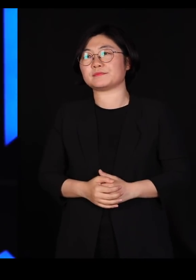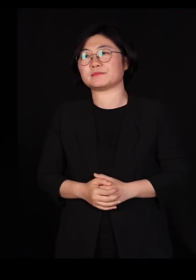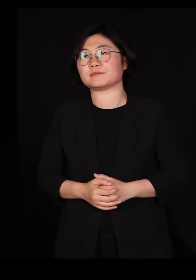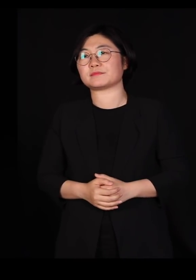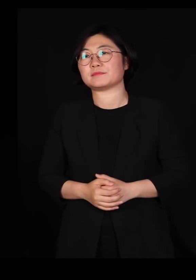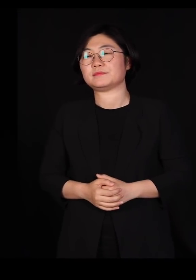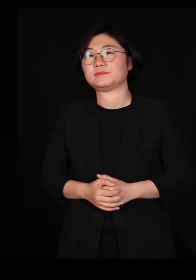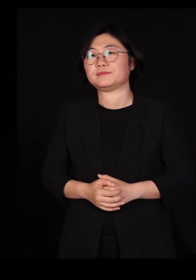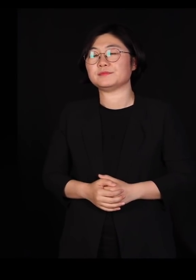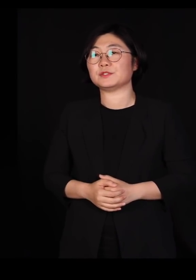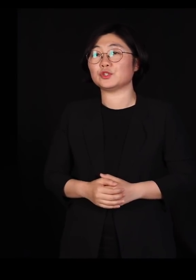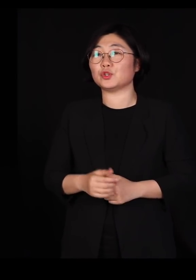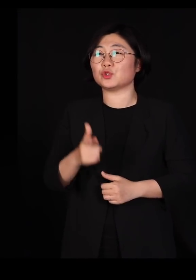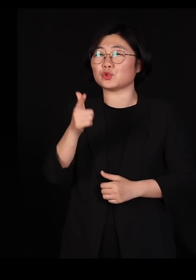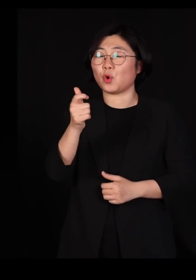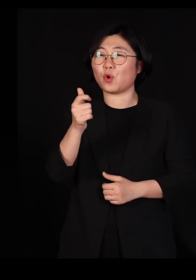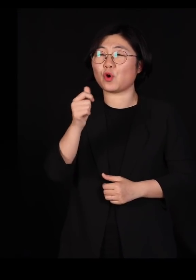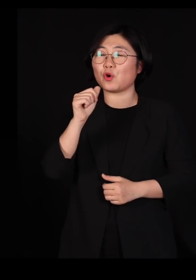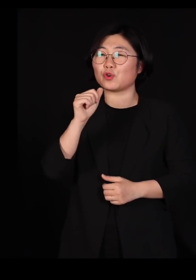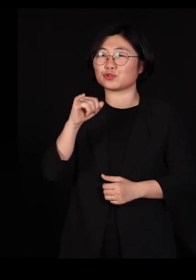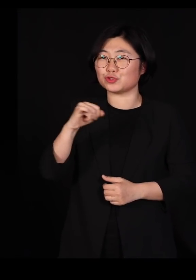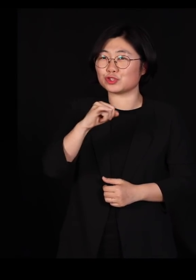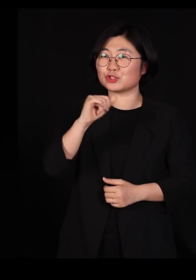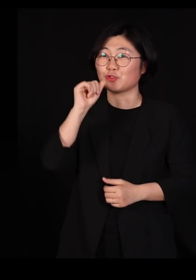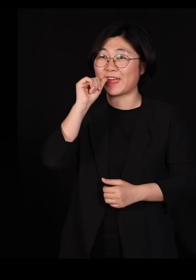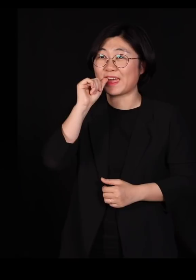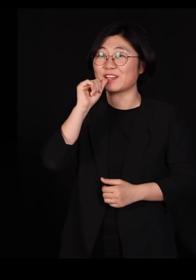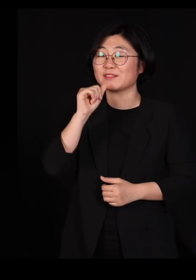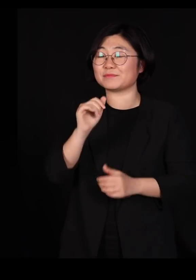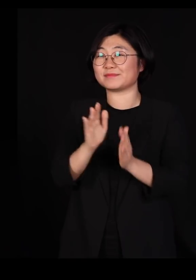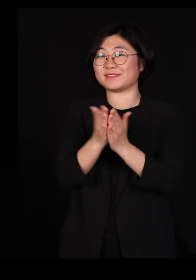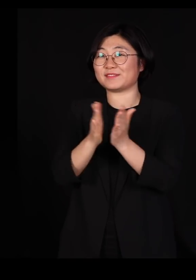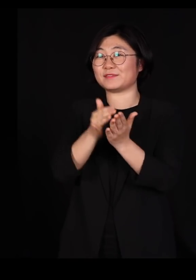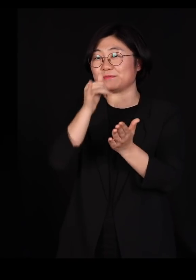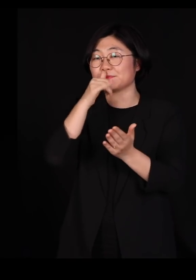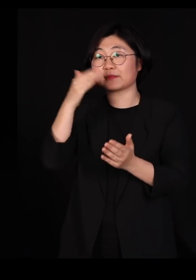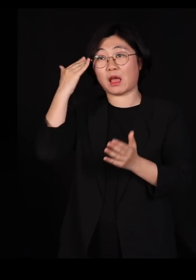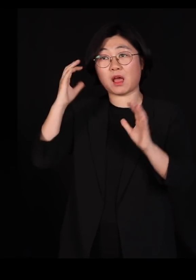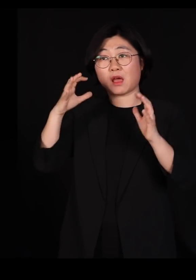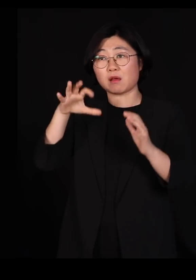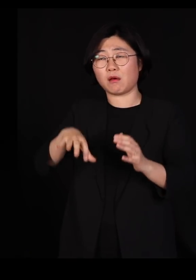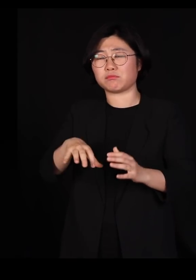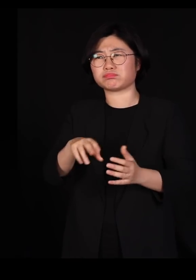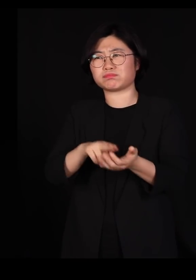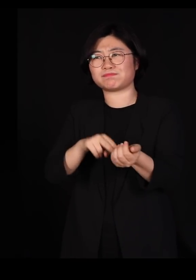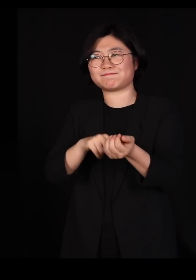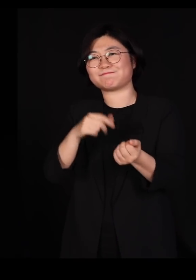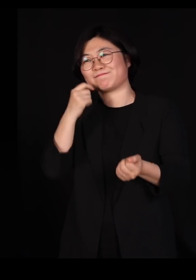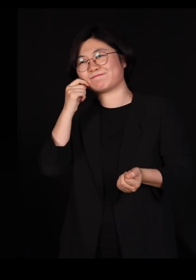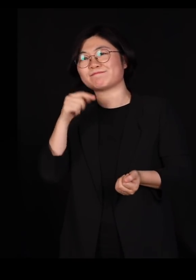'총, 균, 쇠'라는 아주 멋있는 책이 있잖아요 우리나라에서 굉장히 많이 팔린 책이구요